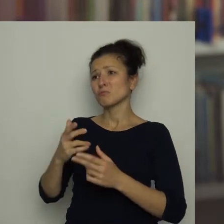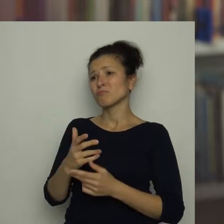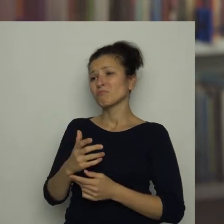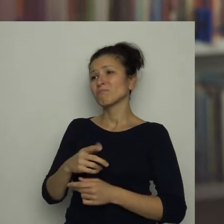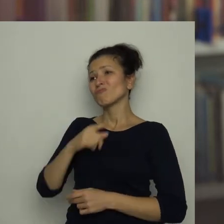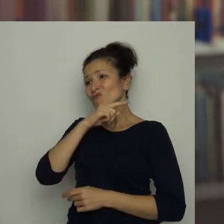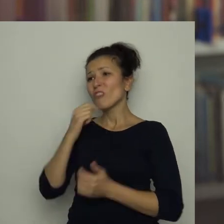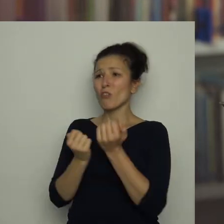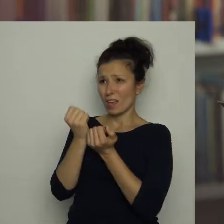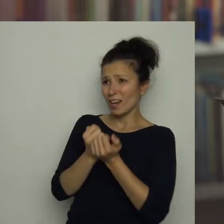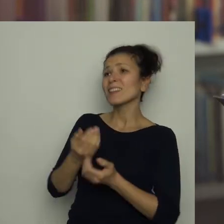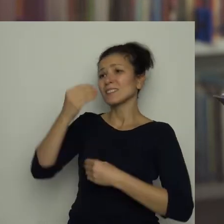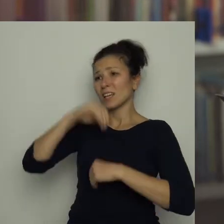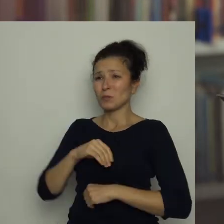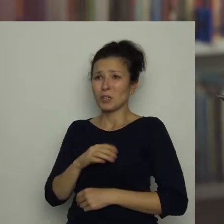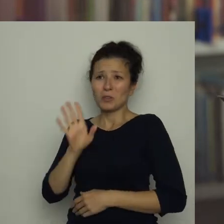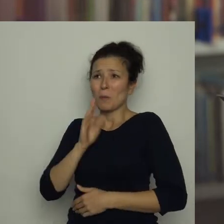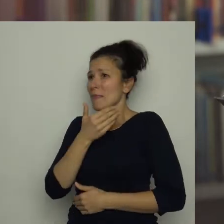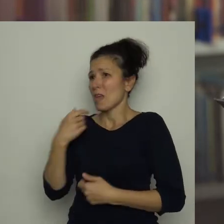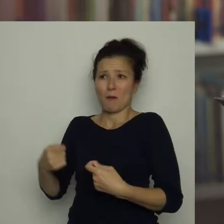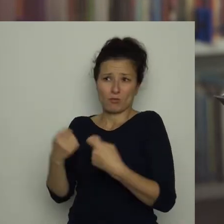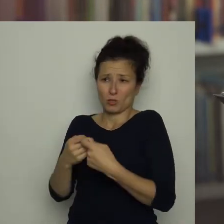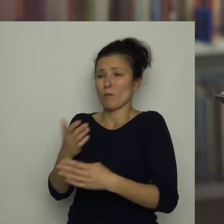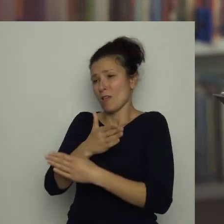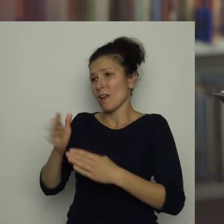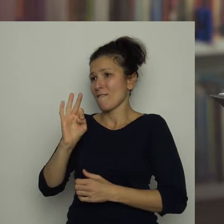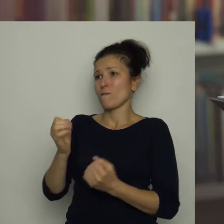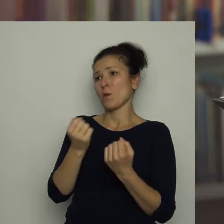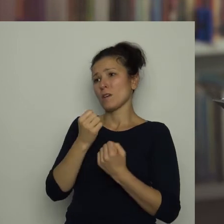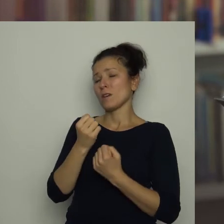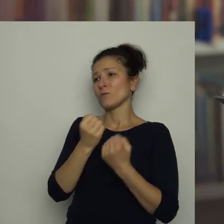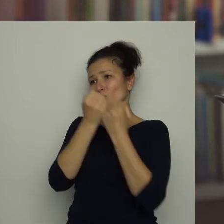to chyba nic już nie stoi na przeszkodzie, byś rozwijał swoją pasję w miejscowym klubie.